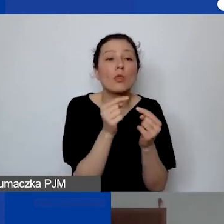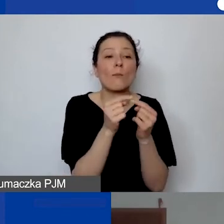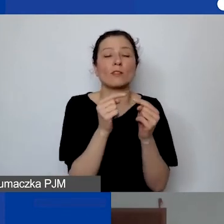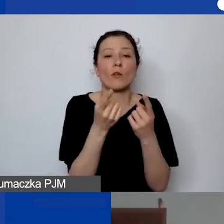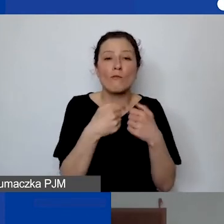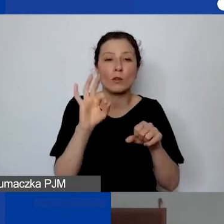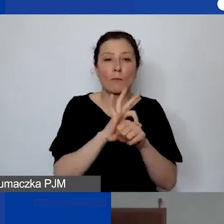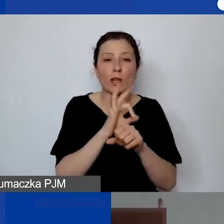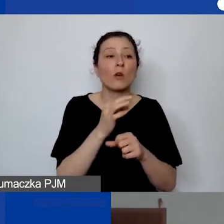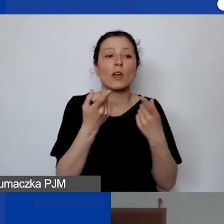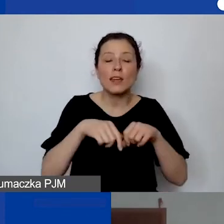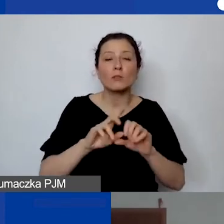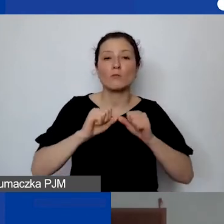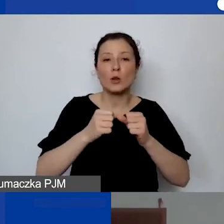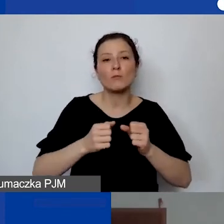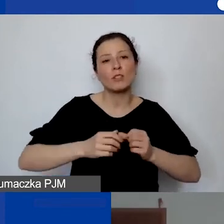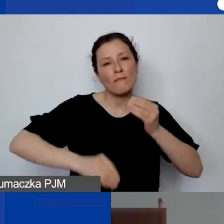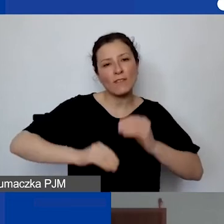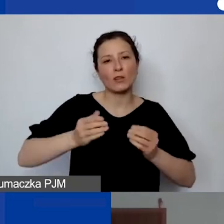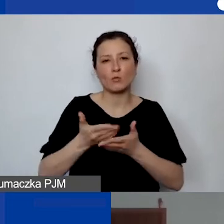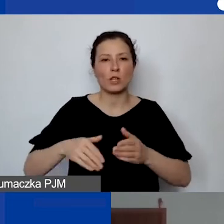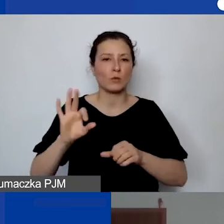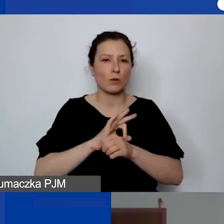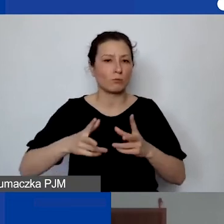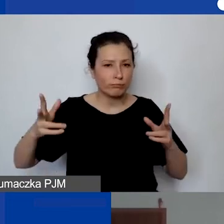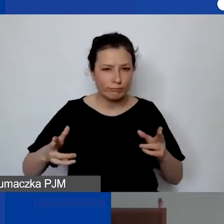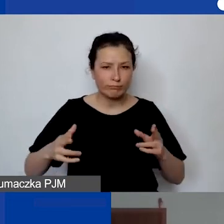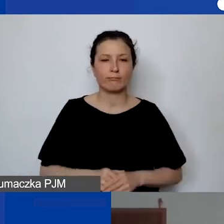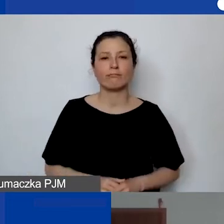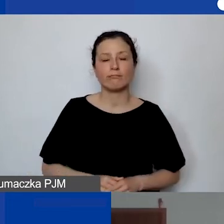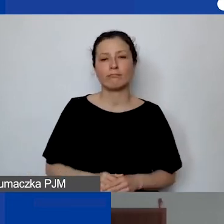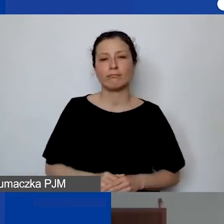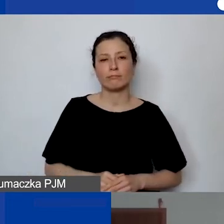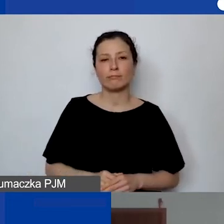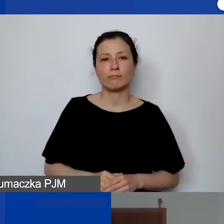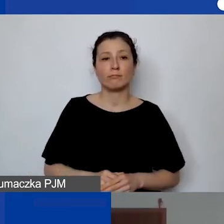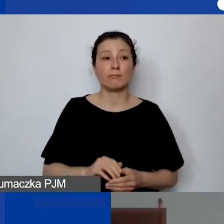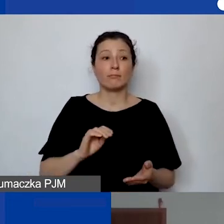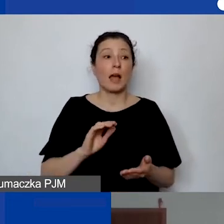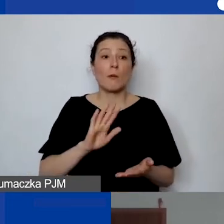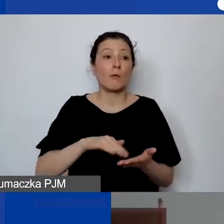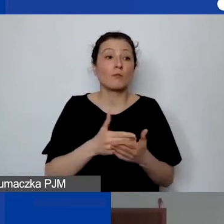przez znaczną część trwania tego projektu. To znaczy albo zarządzają nim, albo koordynują.